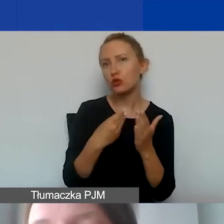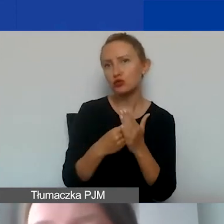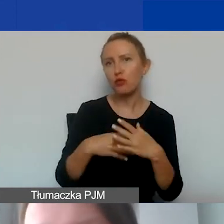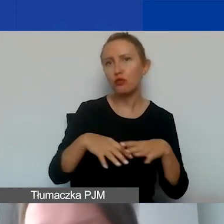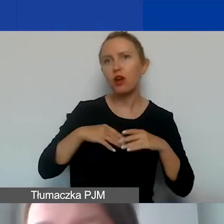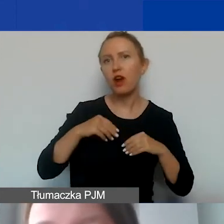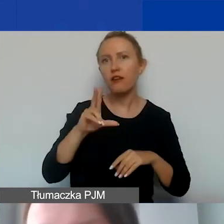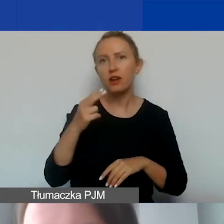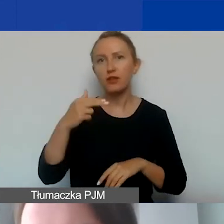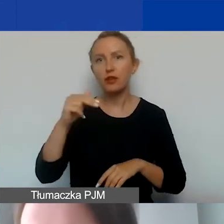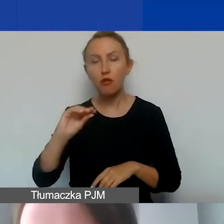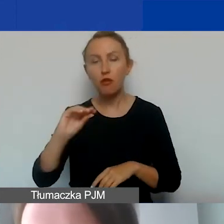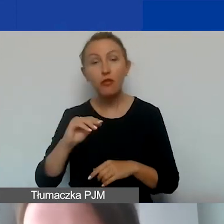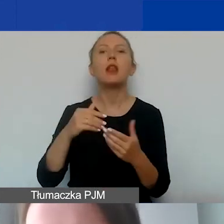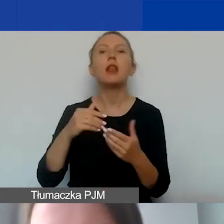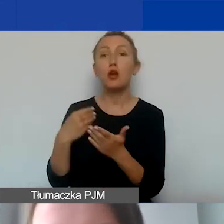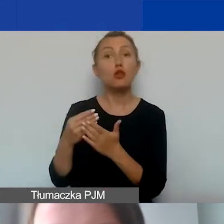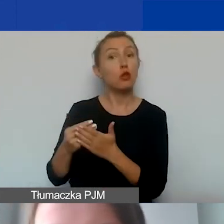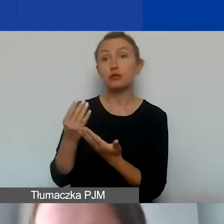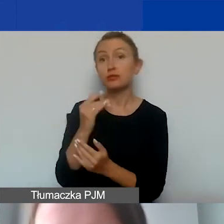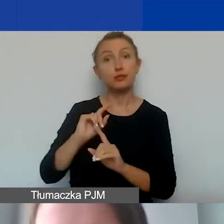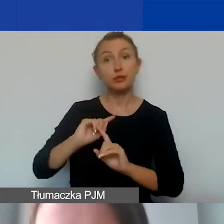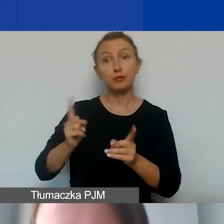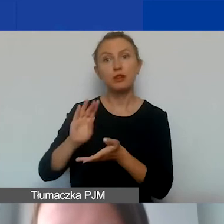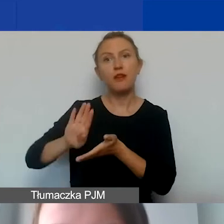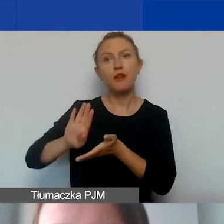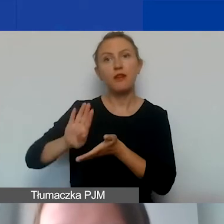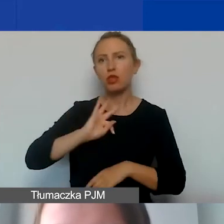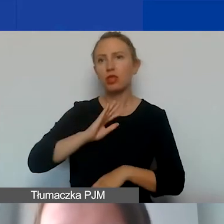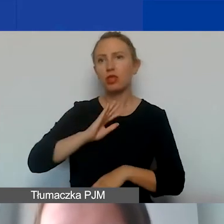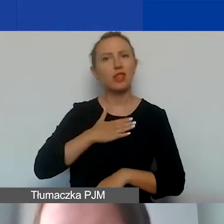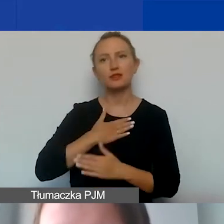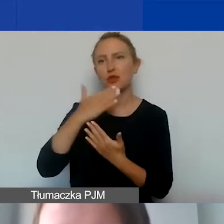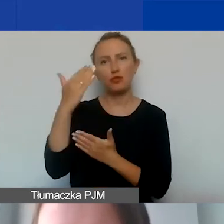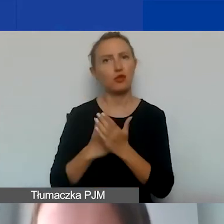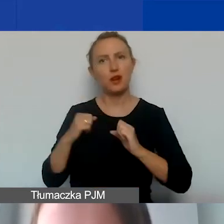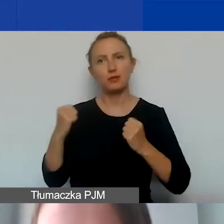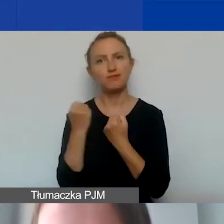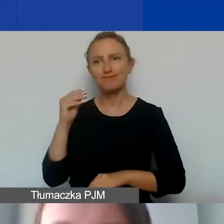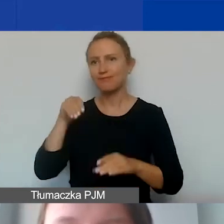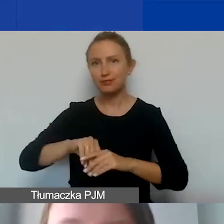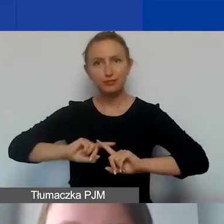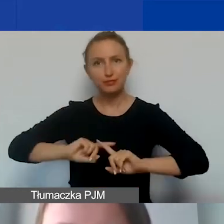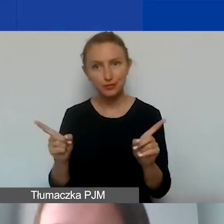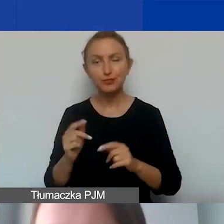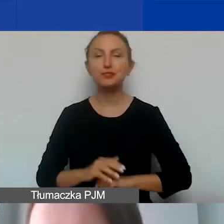i kosztów wykluczonych w ramach naszego konkursu. Pytanie trzecie -